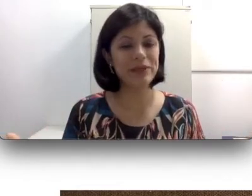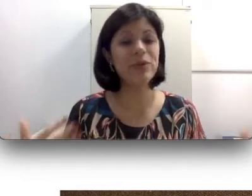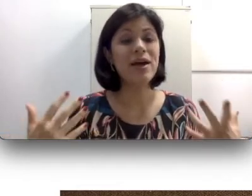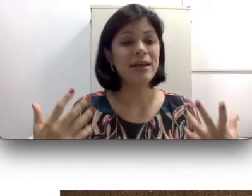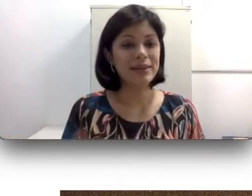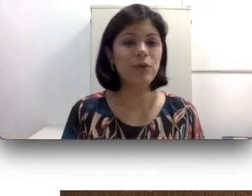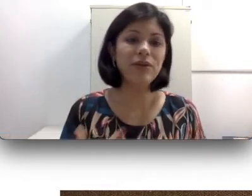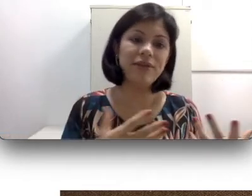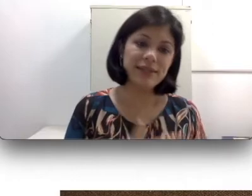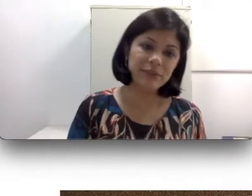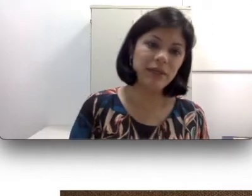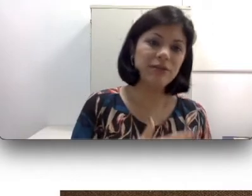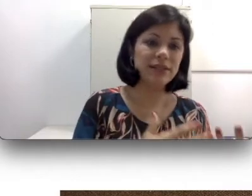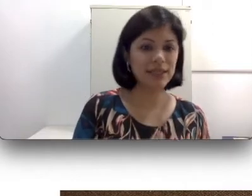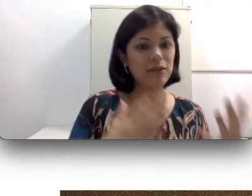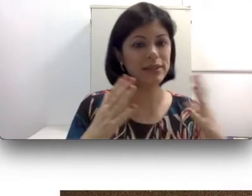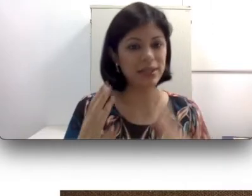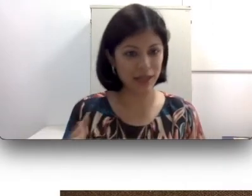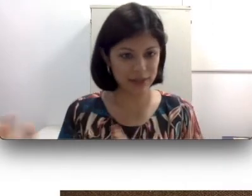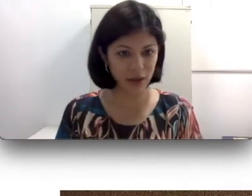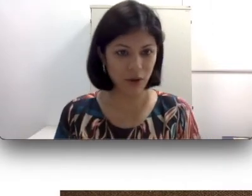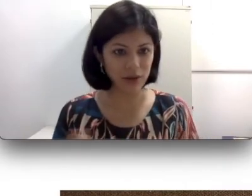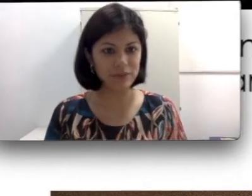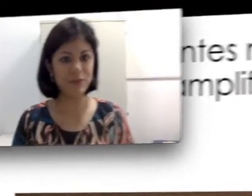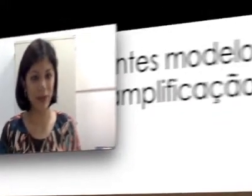do envelhecimento das células ciliadas da cóclea.